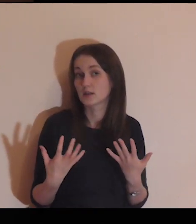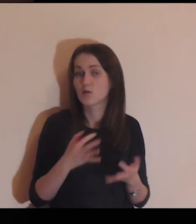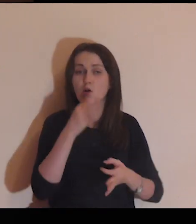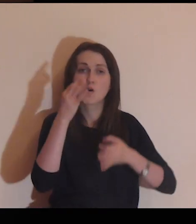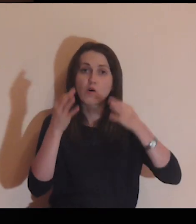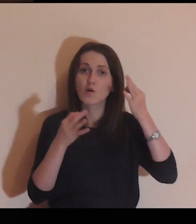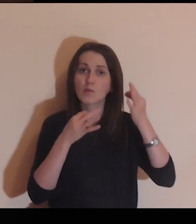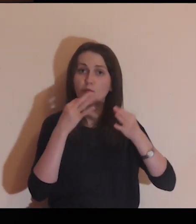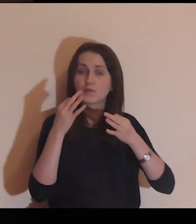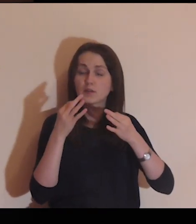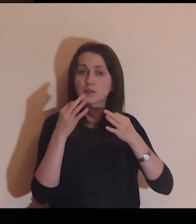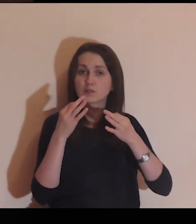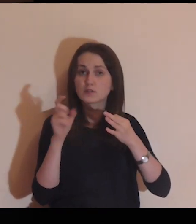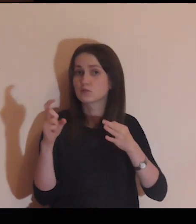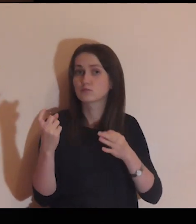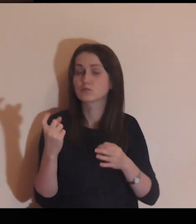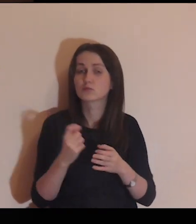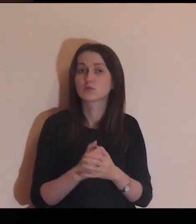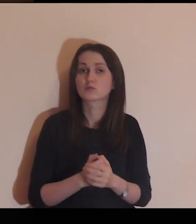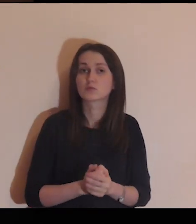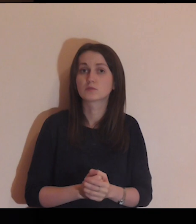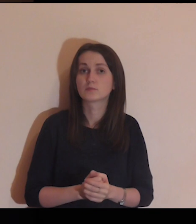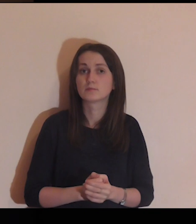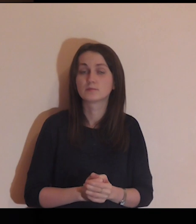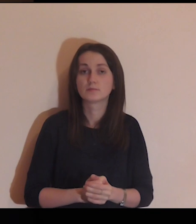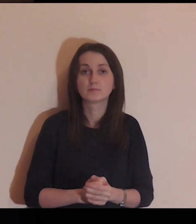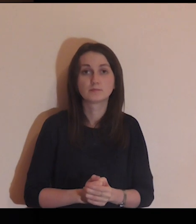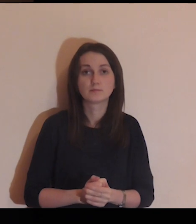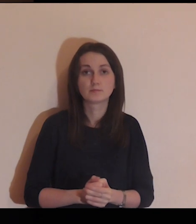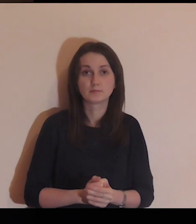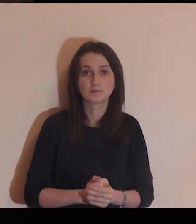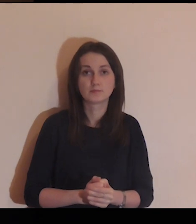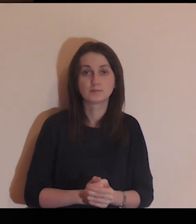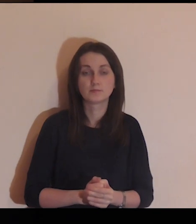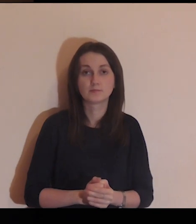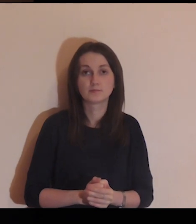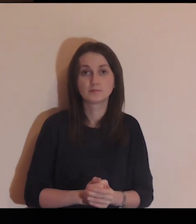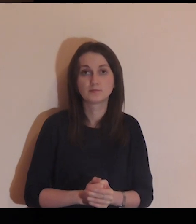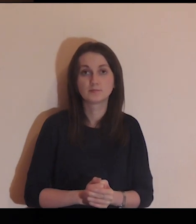o niektórych chce ci coś opowiedzieć.